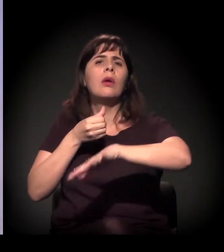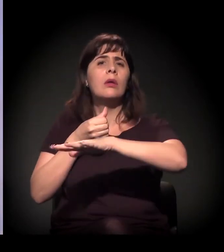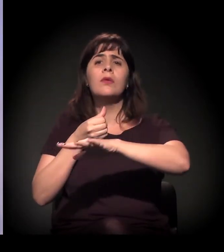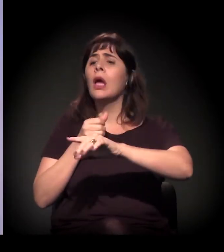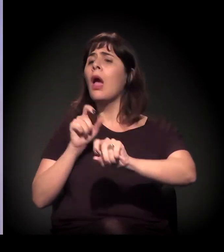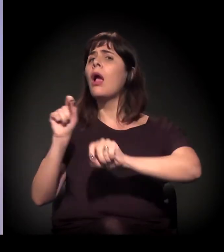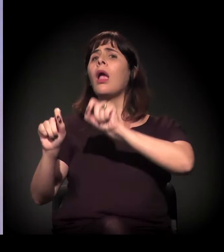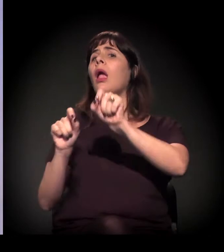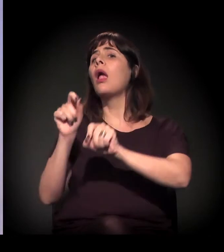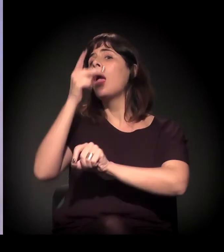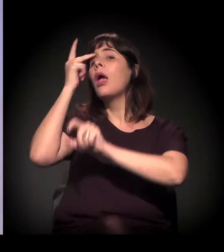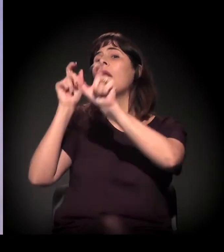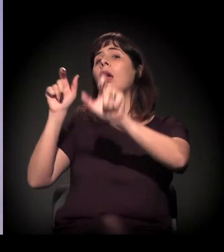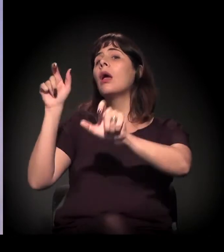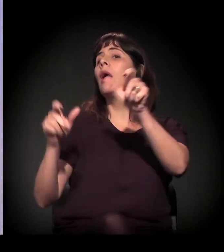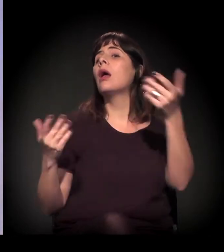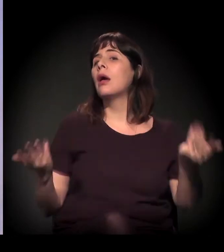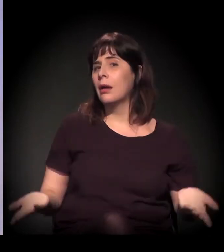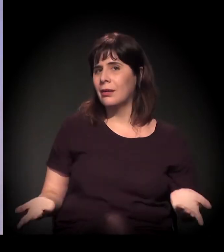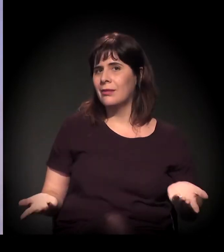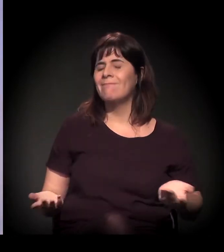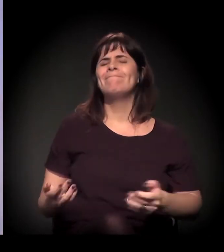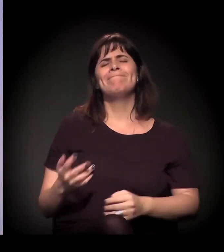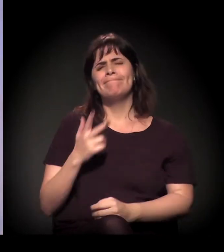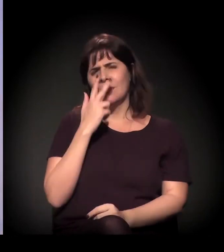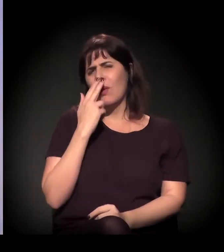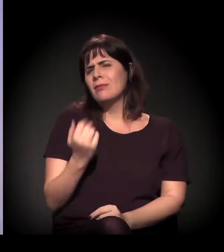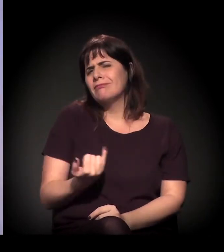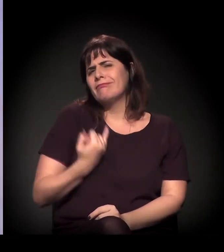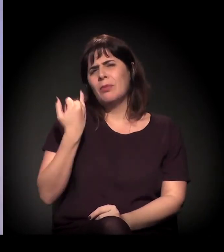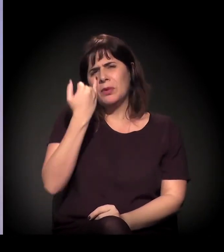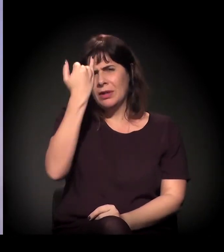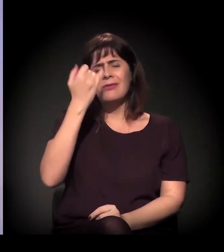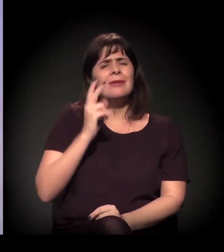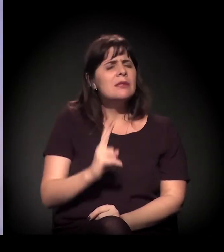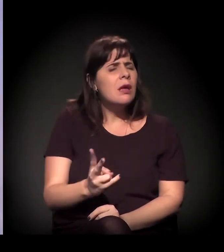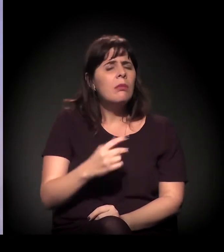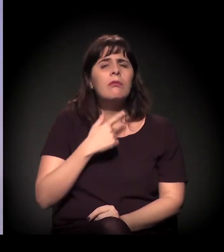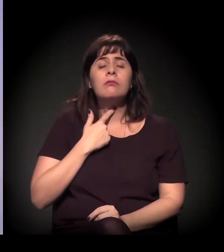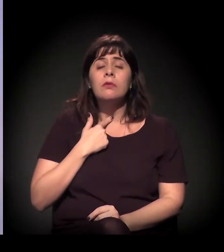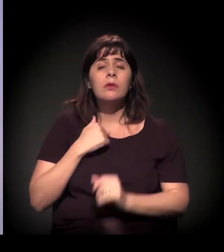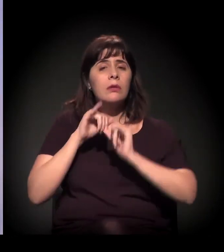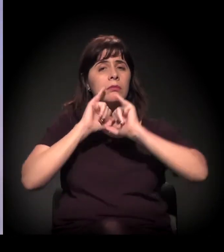Acho que uma coisa fundamental, que eu tento sempre falar − acho que em algum artigo que eu escrevi −,